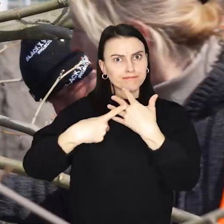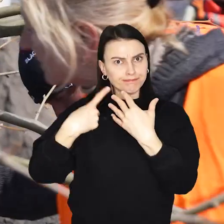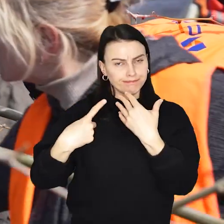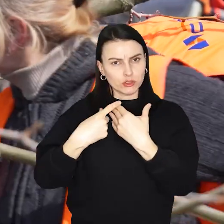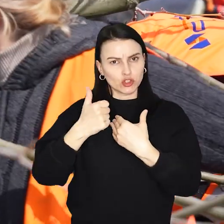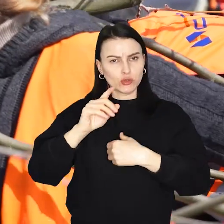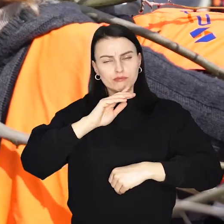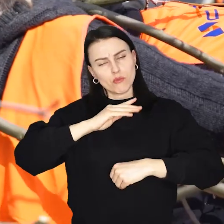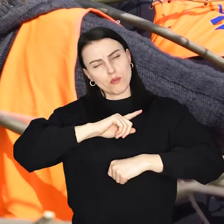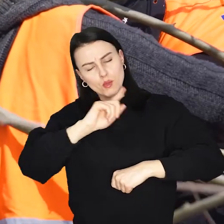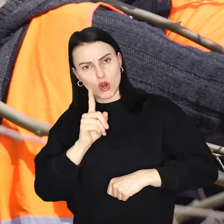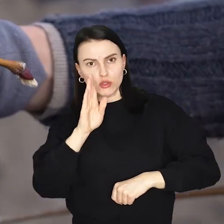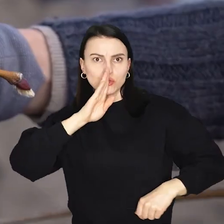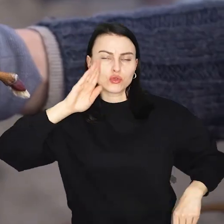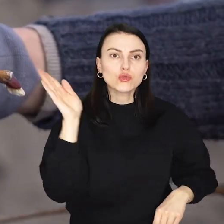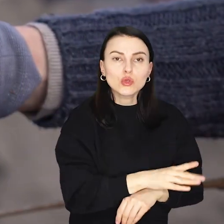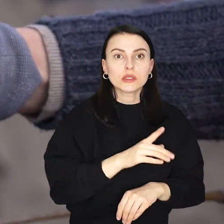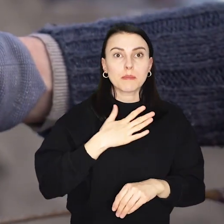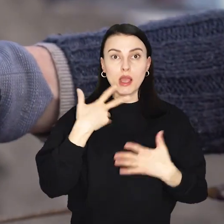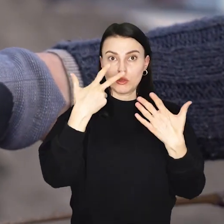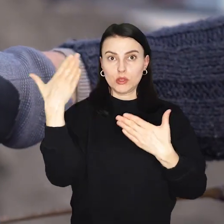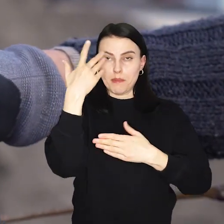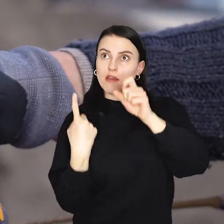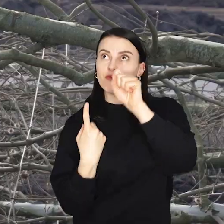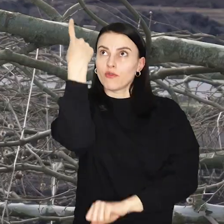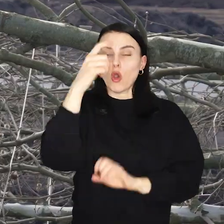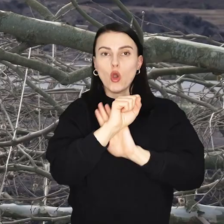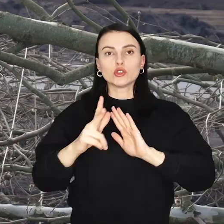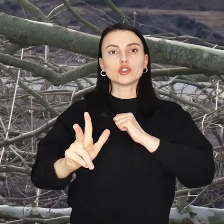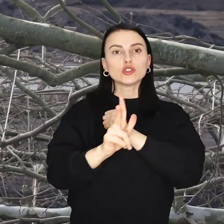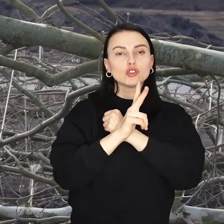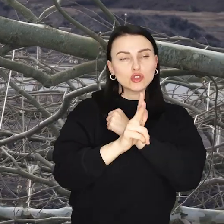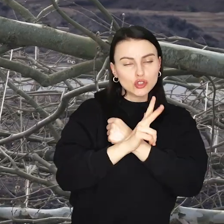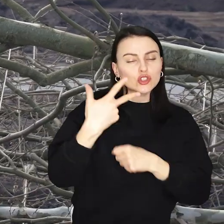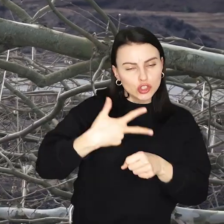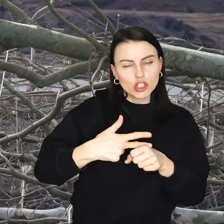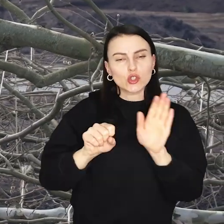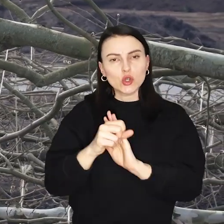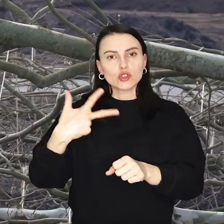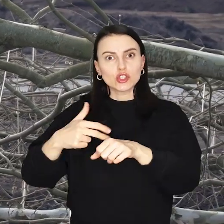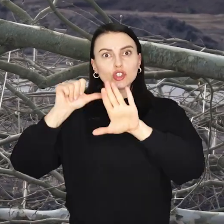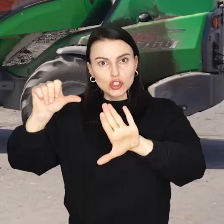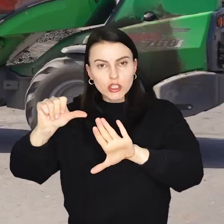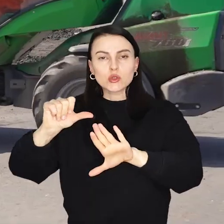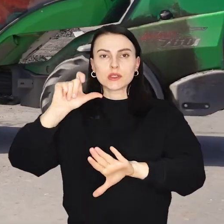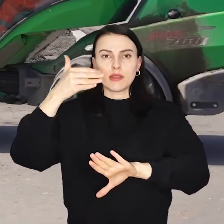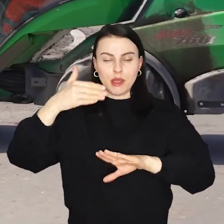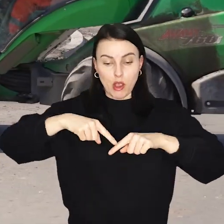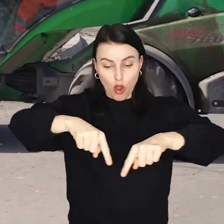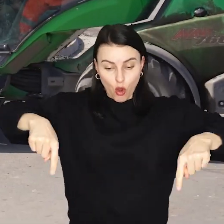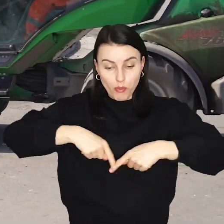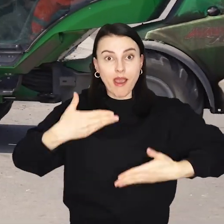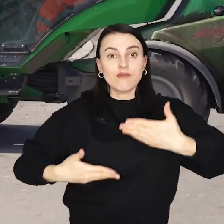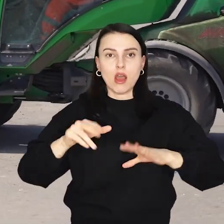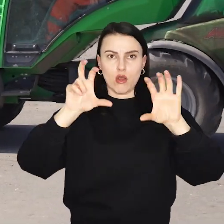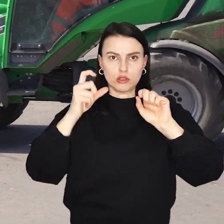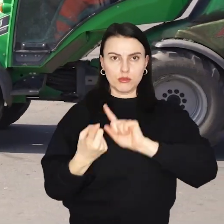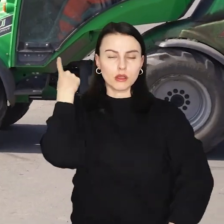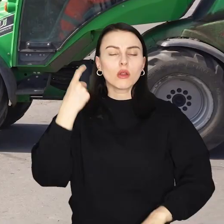Niektóre z nich mają ponad 8 m wysokości, od 30 do 36 cm obwodu i ważą 800 kg